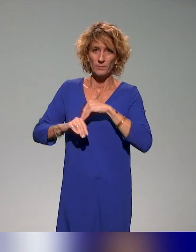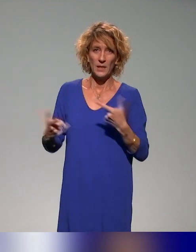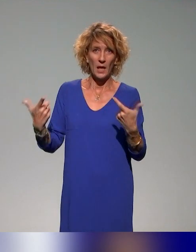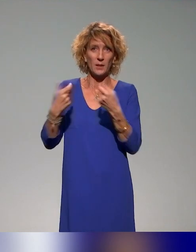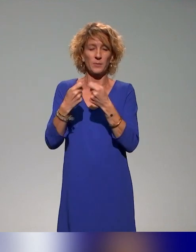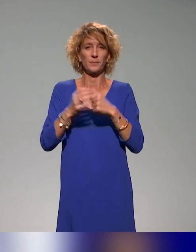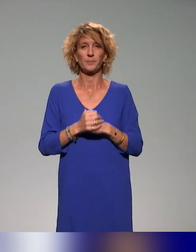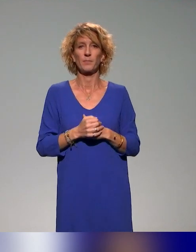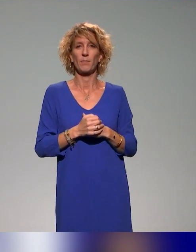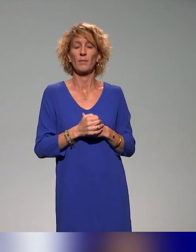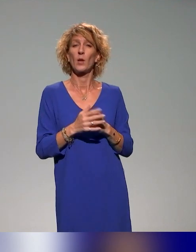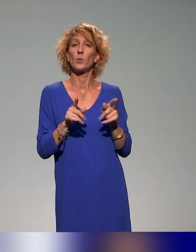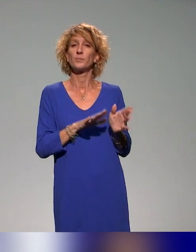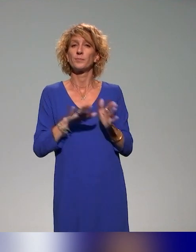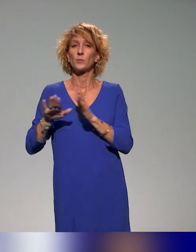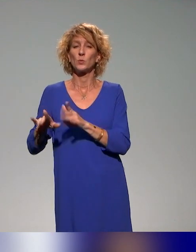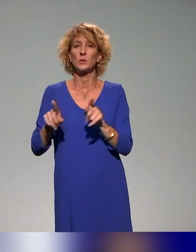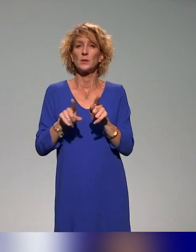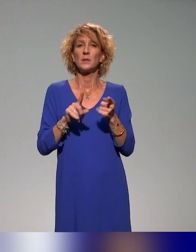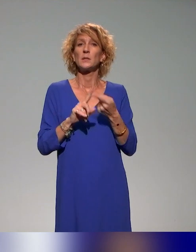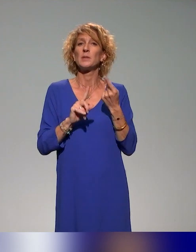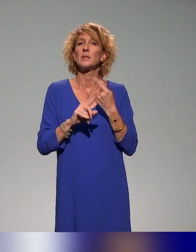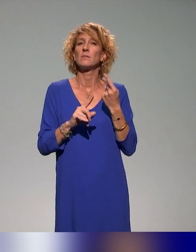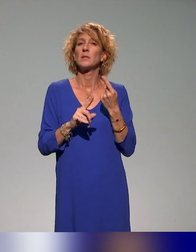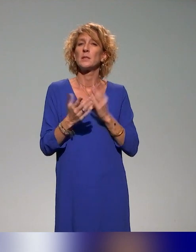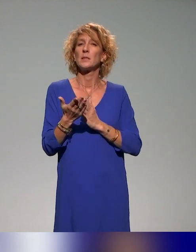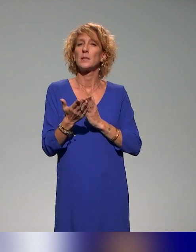La spécificité du projet INCLUDE, c'est les publics, c'est-à-dire